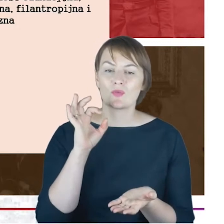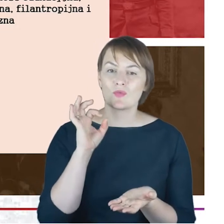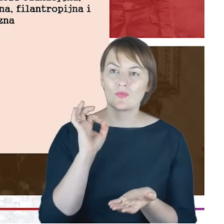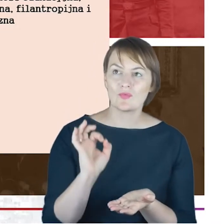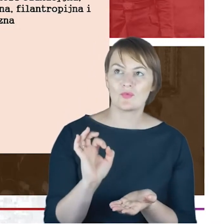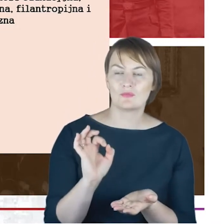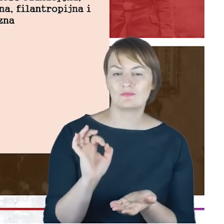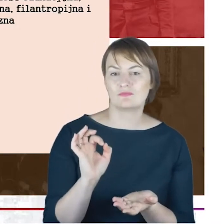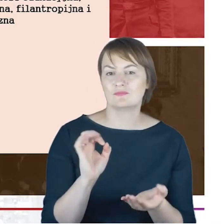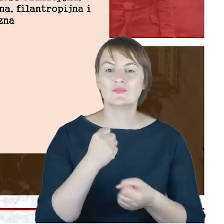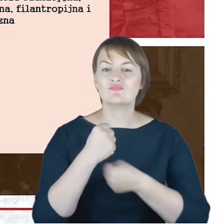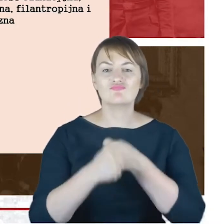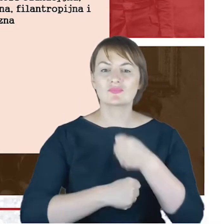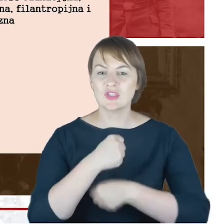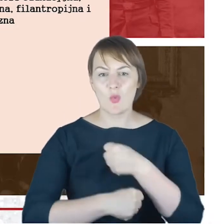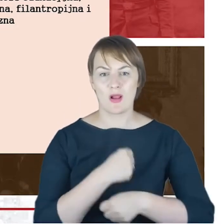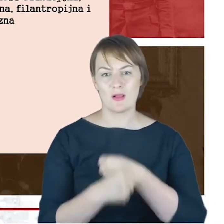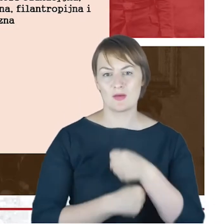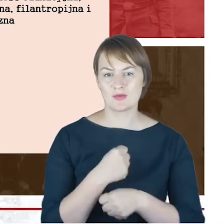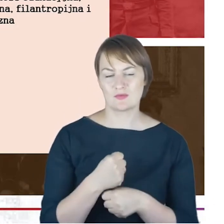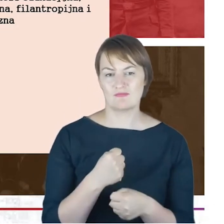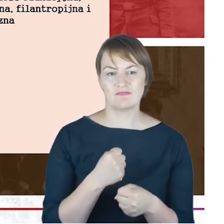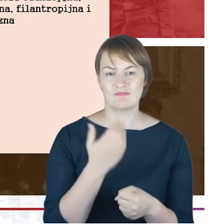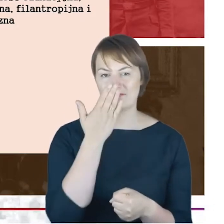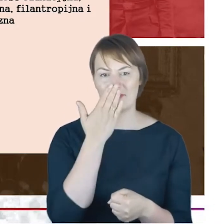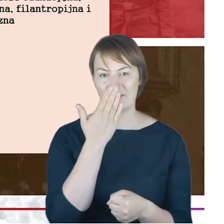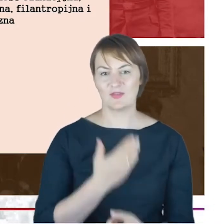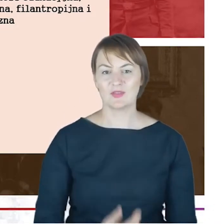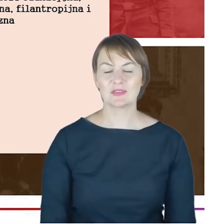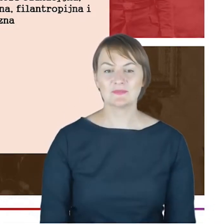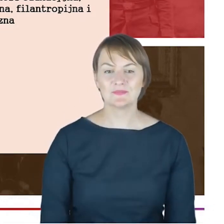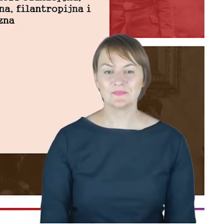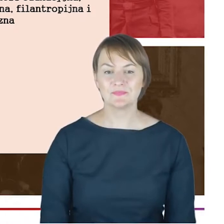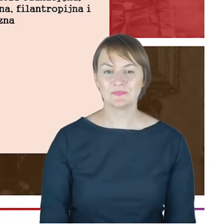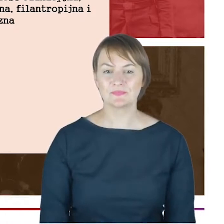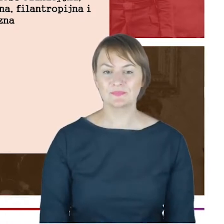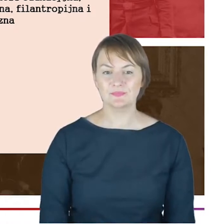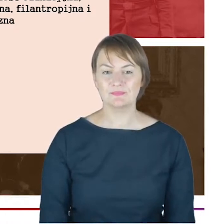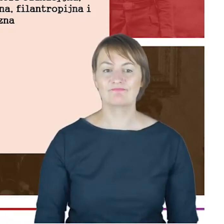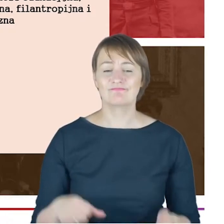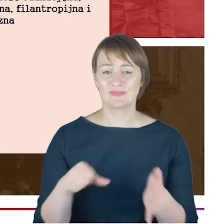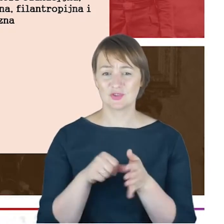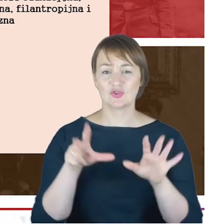działalności Rabina Cohna w Katowicach. Tak jak powiedziałam 1872 do